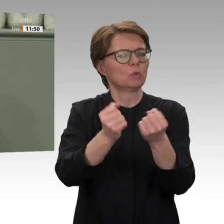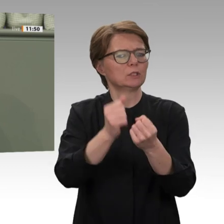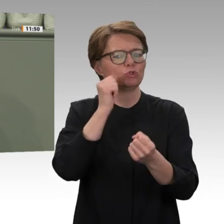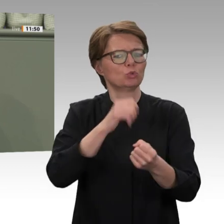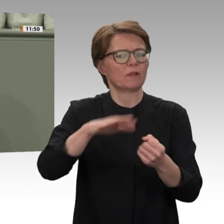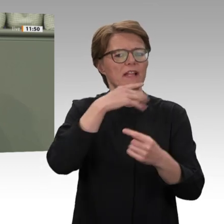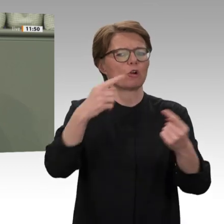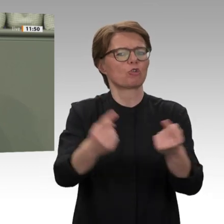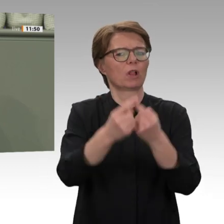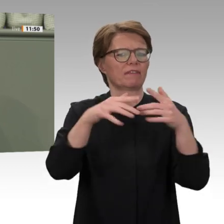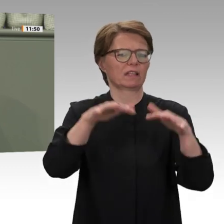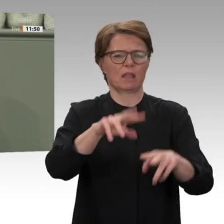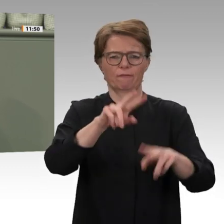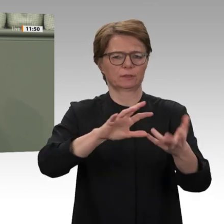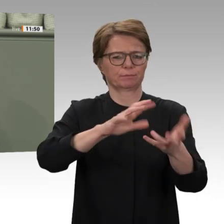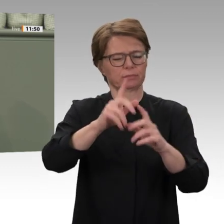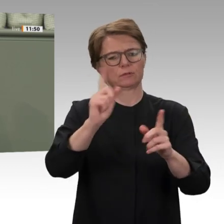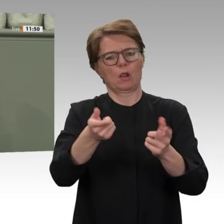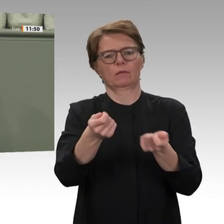diesen Einsatz von Anfang an abgelehnt.